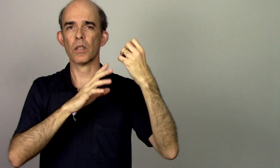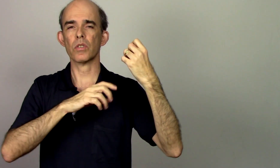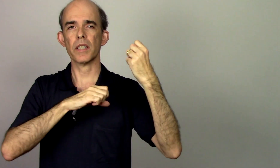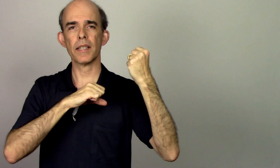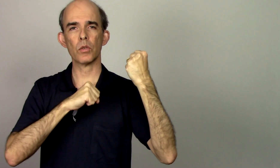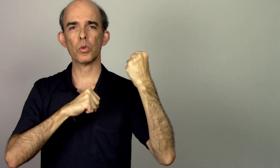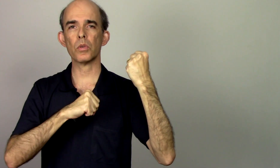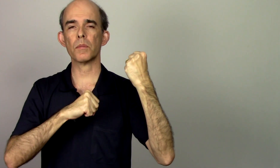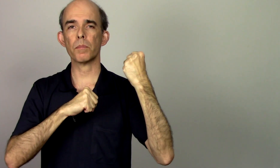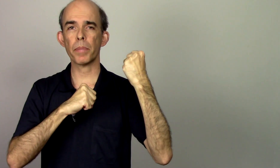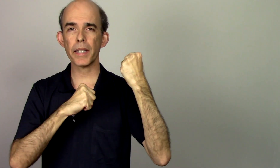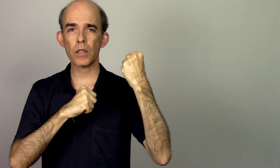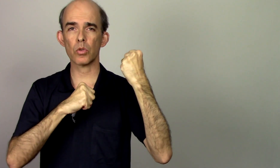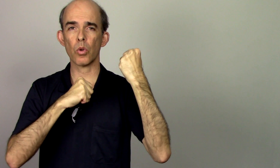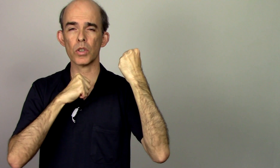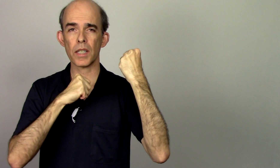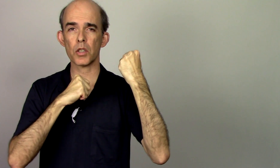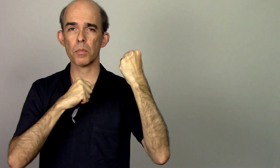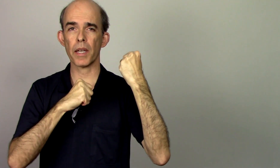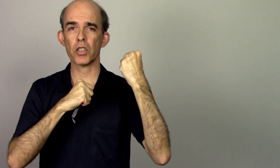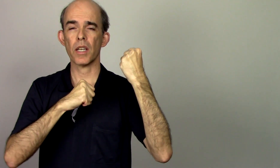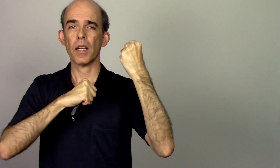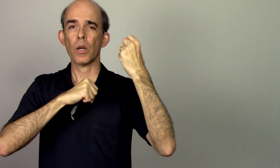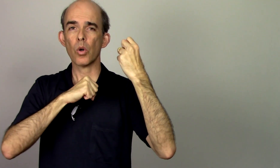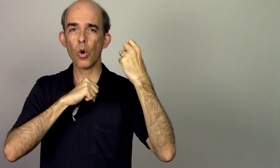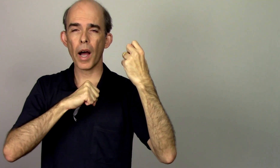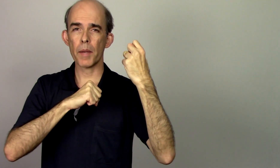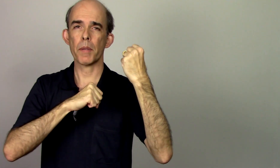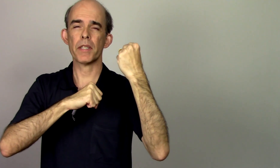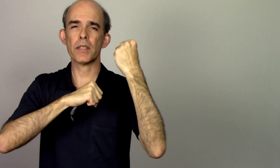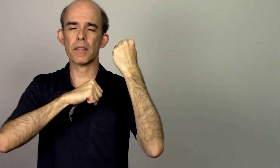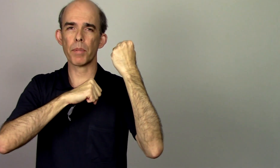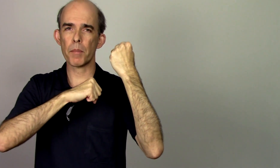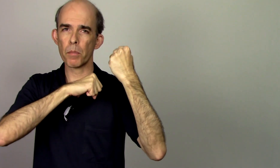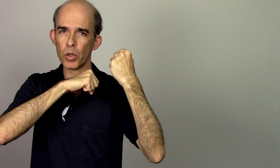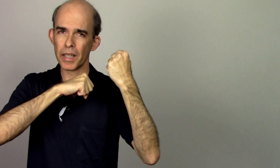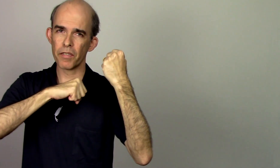estão tensos está tudo preso constantemente aí para mim poder